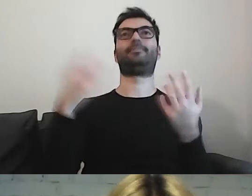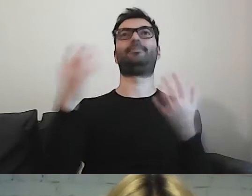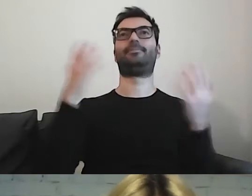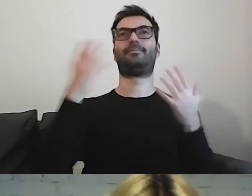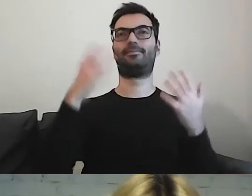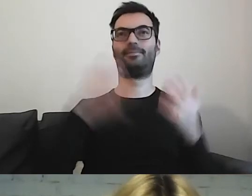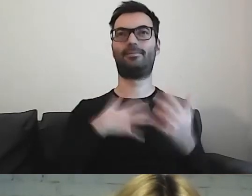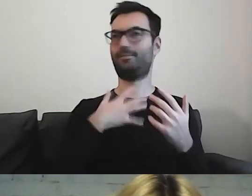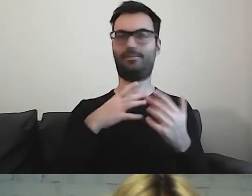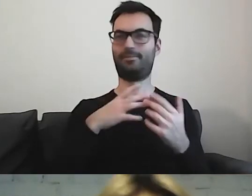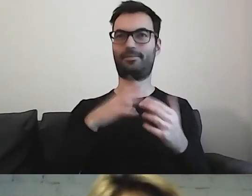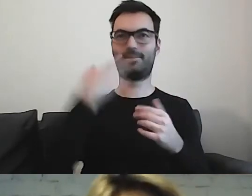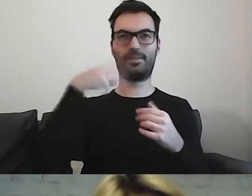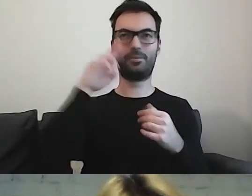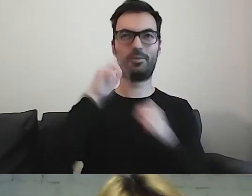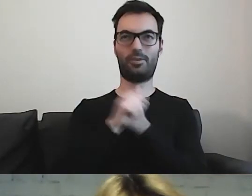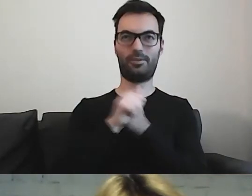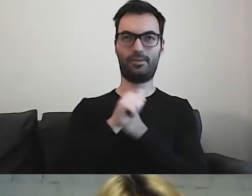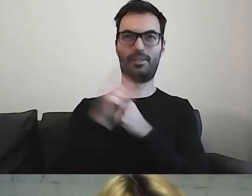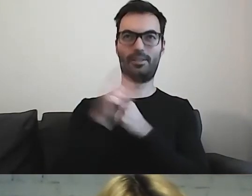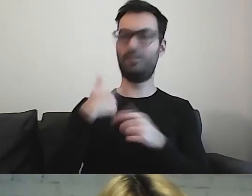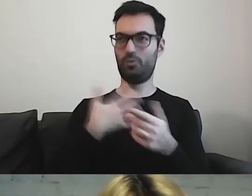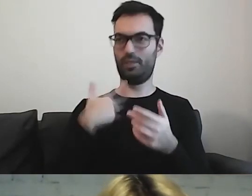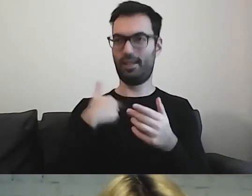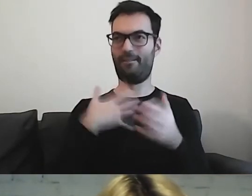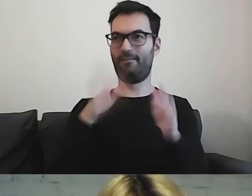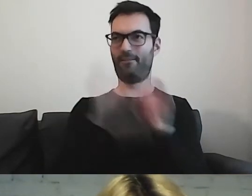Stwierdziłam, że chyba nie wiem, ktoś mnie wyklucza z tej rozmowy.